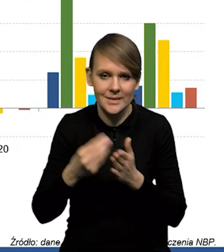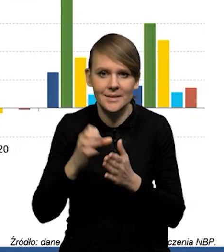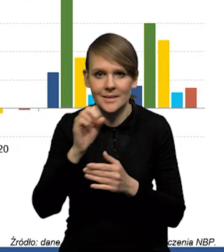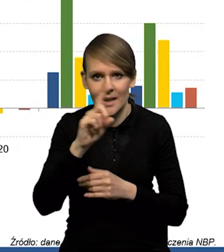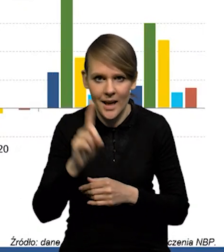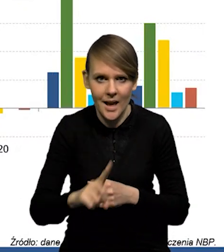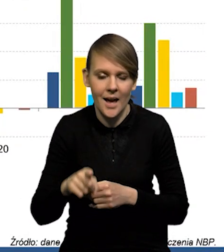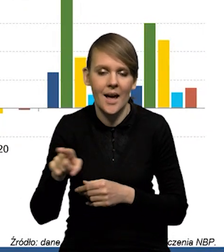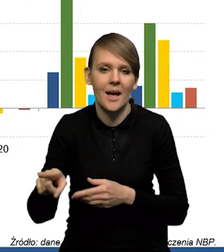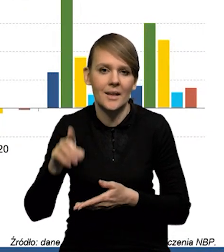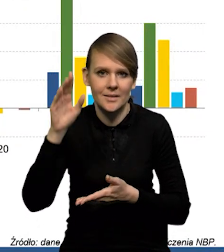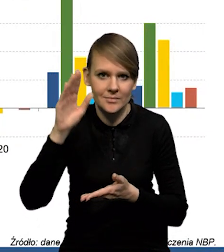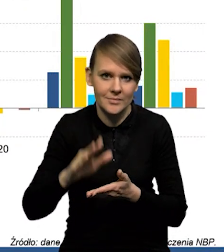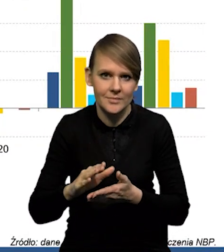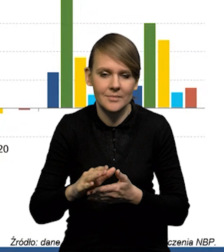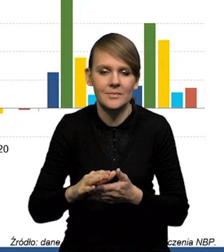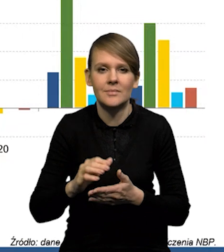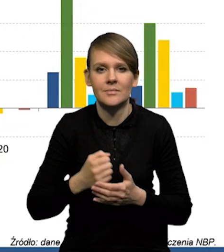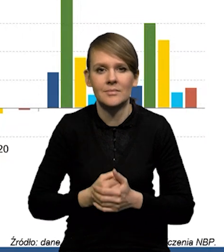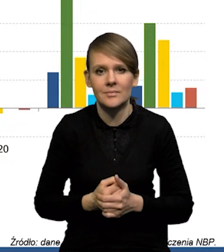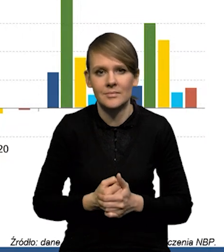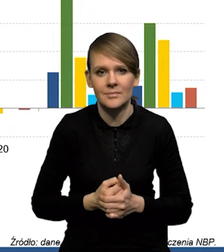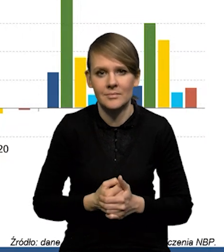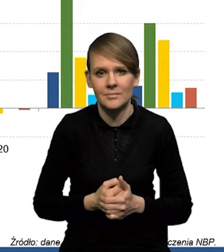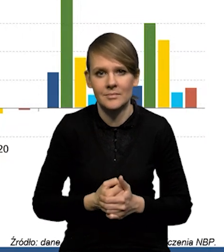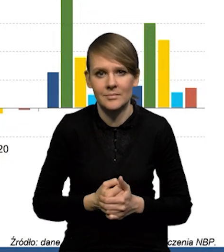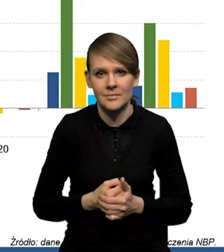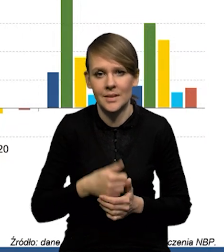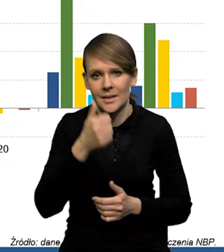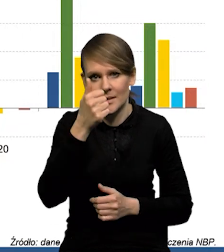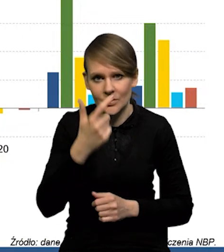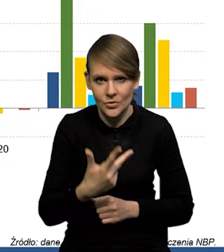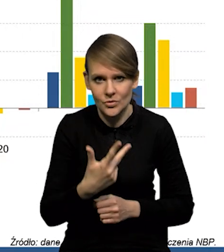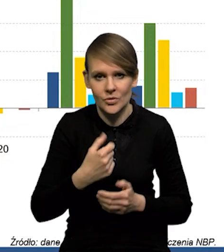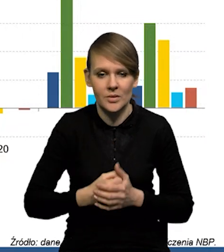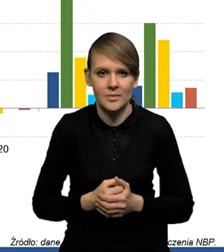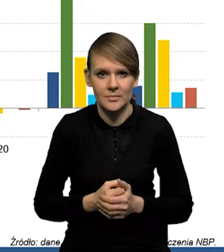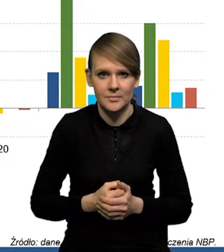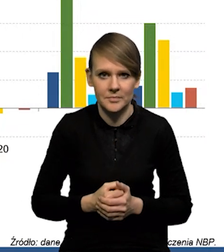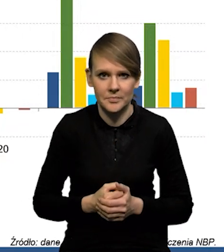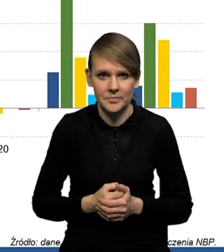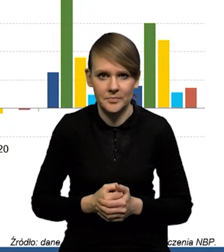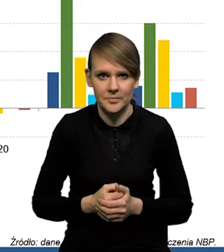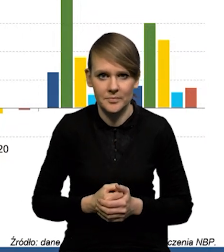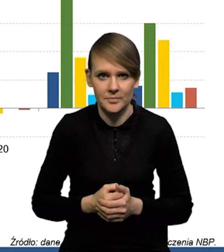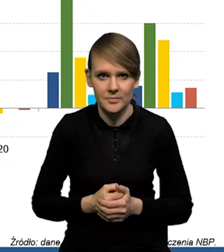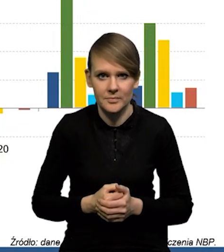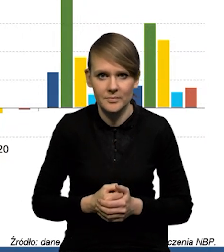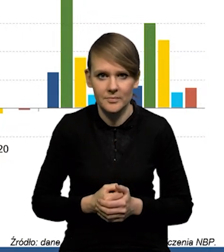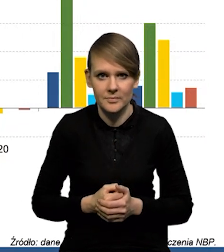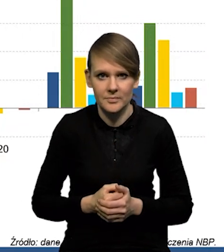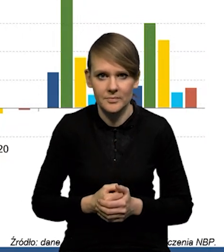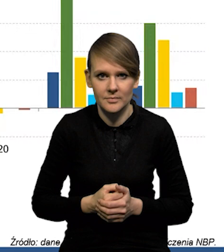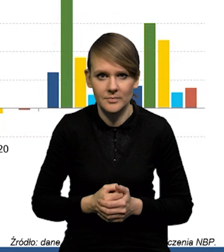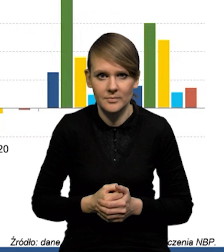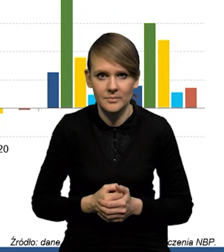Ceny gazu spadły o jedną... Spadły właściwie o 1/3. Natomiast trzeba pamiętać jeszcze o tym,